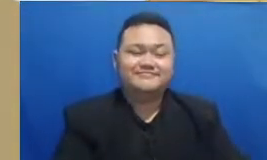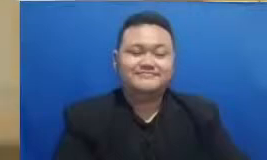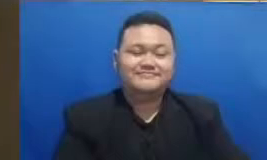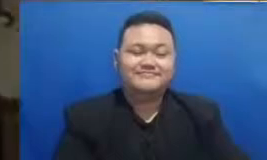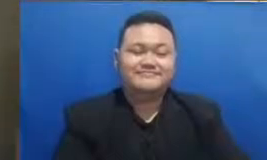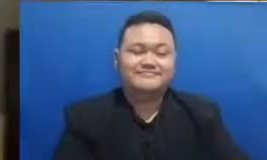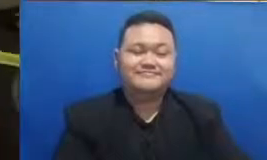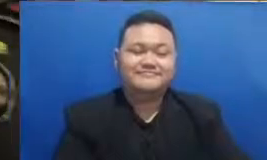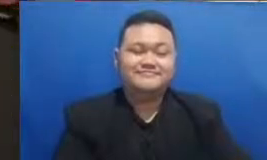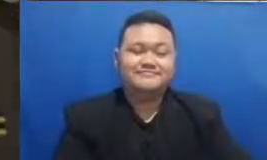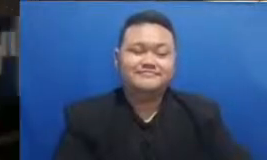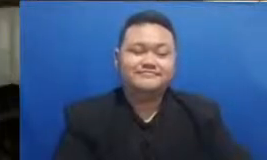hai